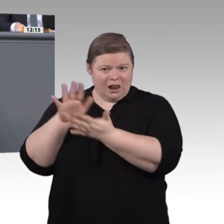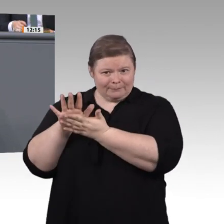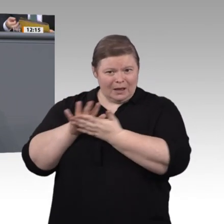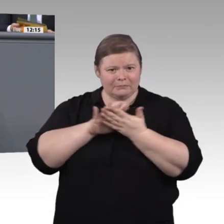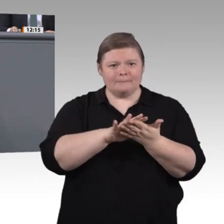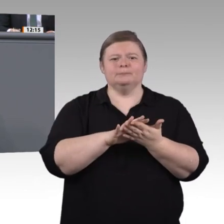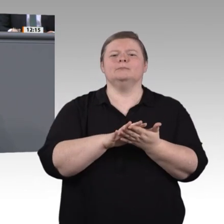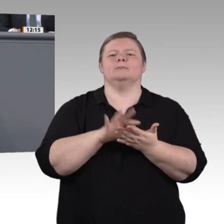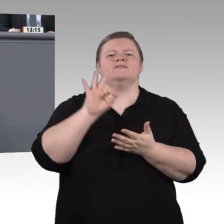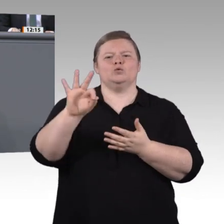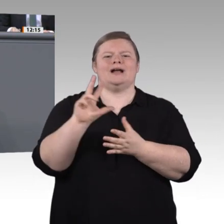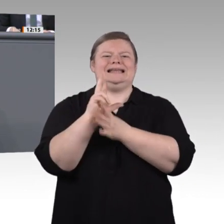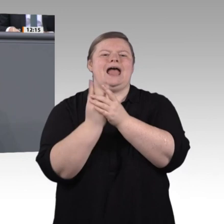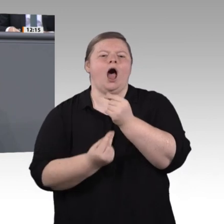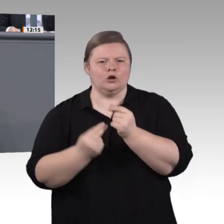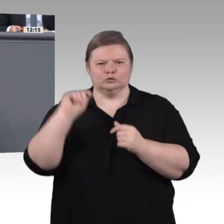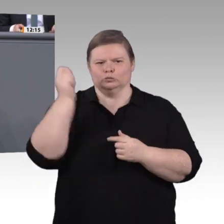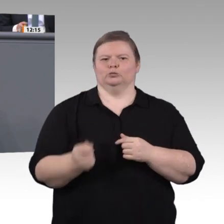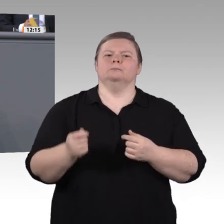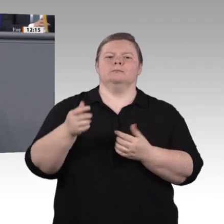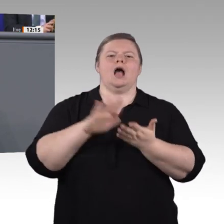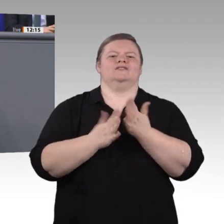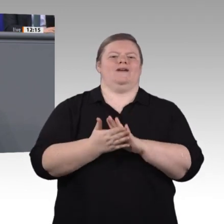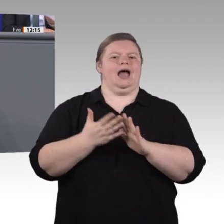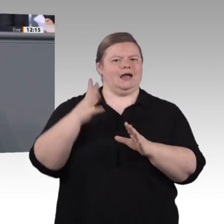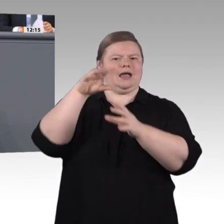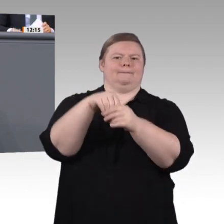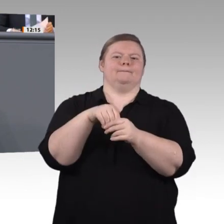exzellente und solide Ausbildung im dualen System ist ein wesentlicher Garant dafür,